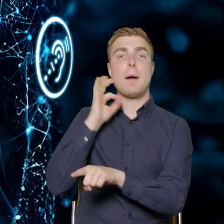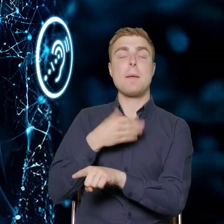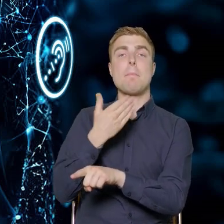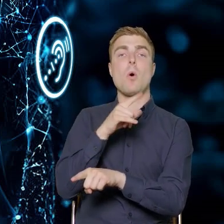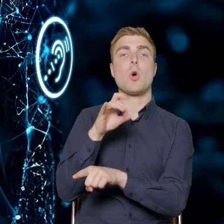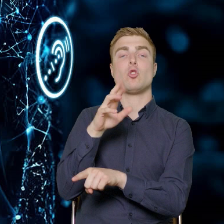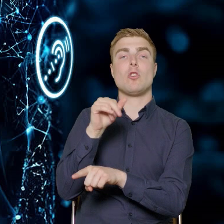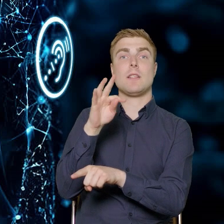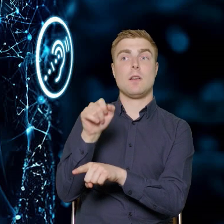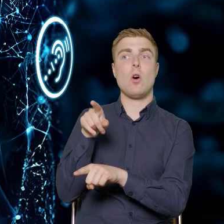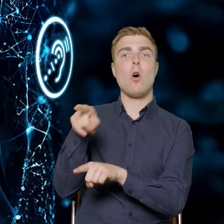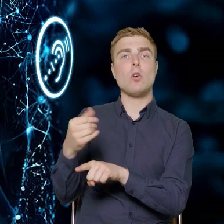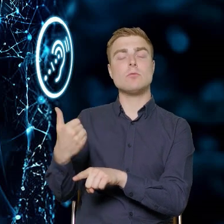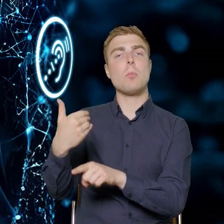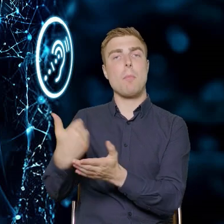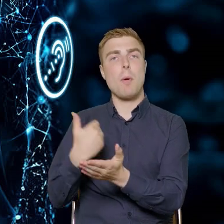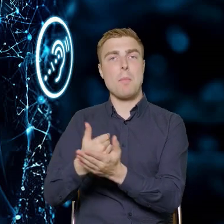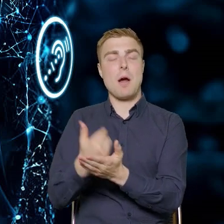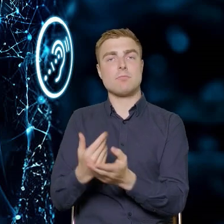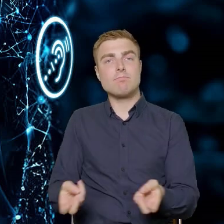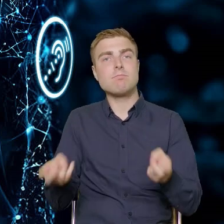założenia do tego konkursu. Tutaj chciałbym Państwu opowiedzieć,